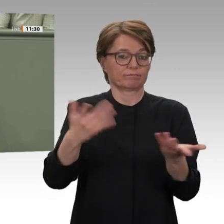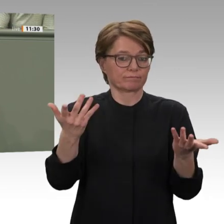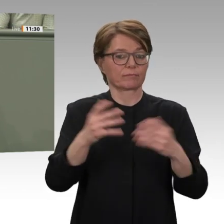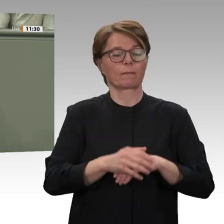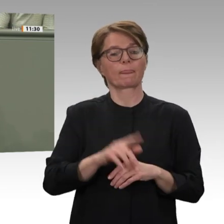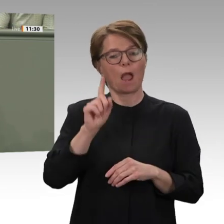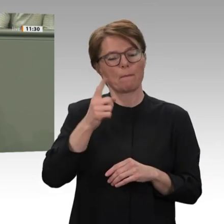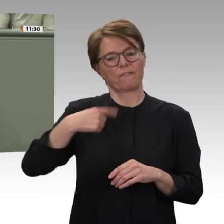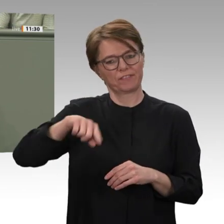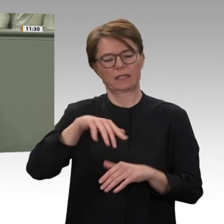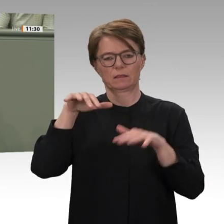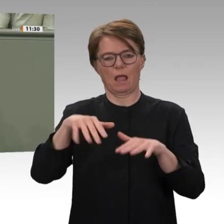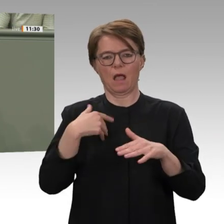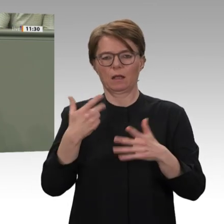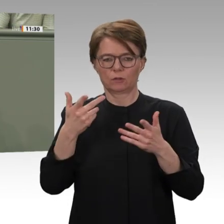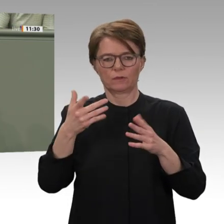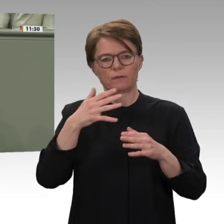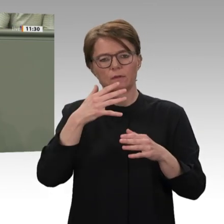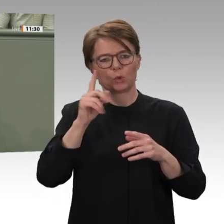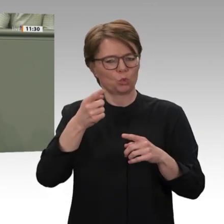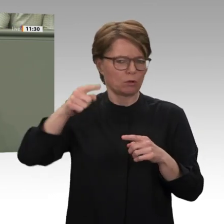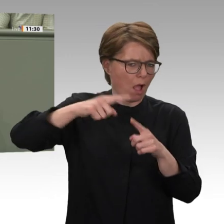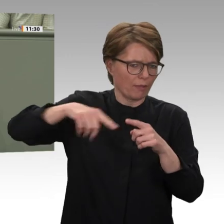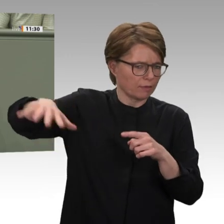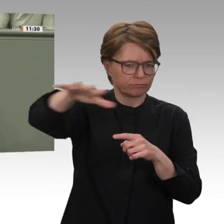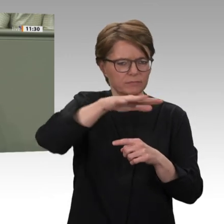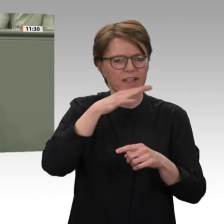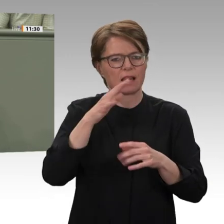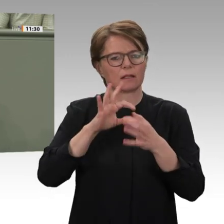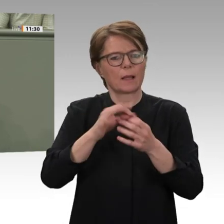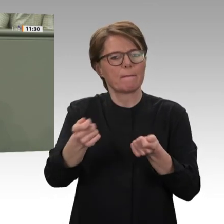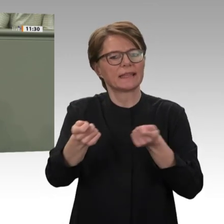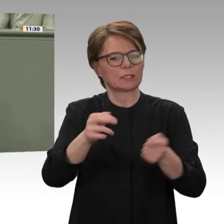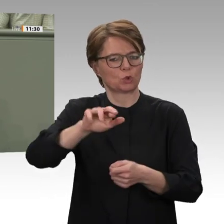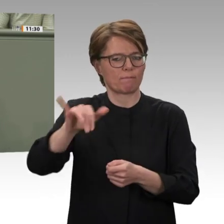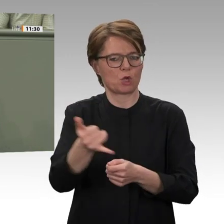der dortigen Wirtschaft, das sind die zwei großen Prioritäten, die sich die Übergangsregierung